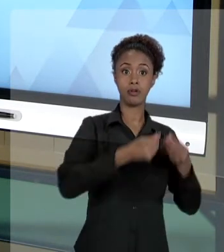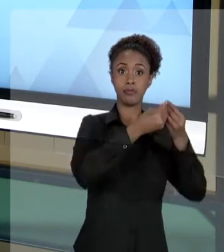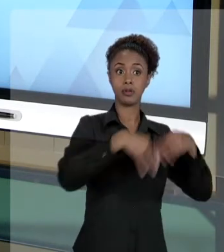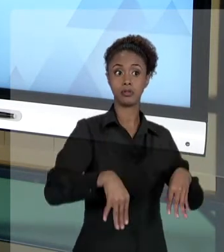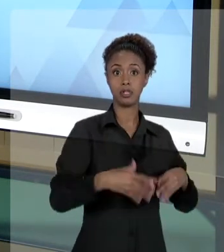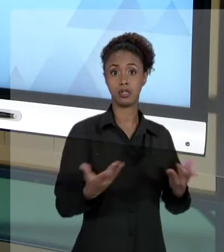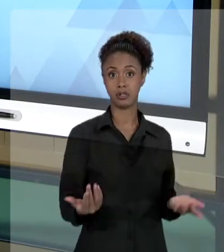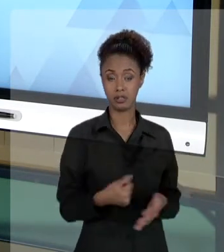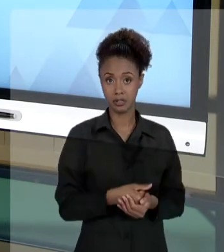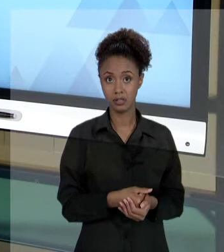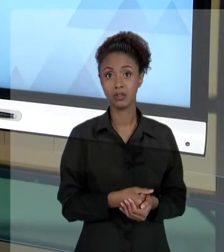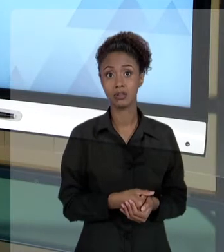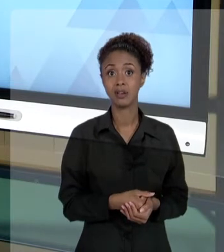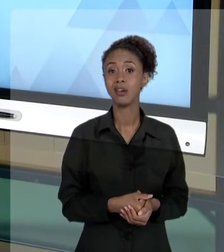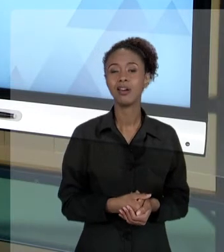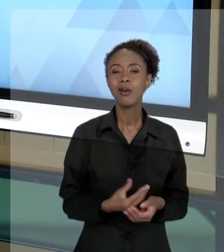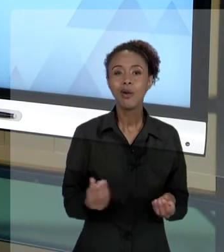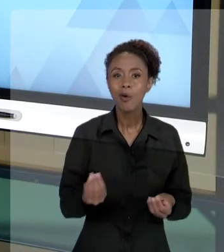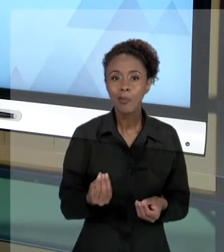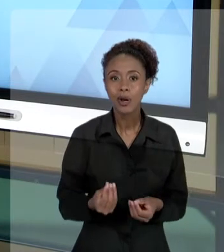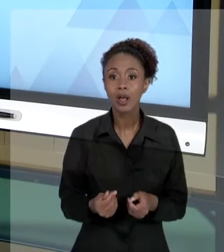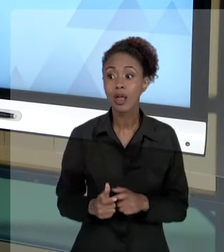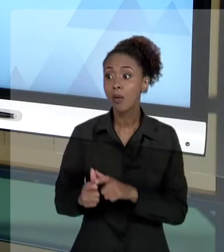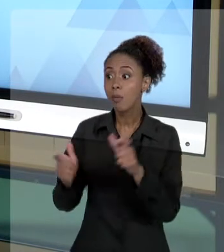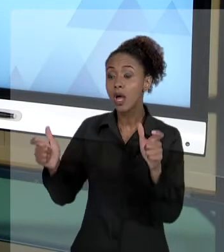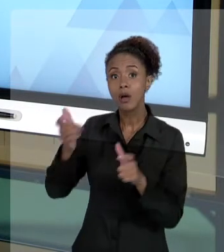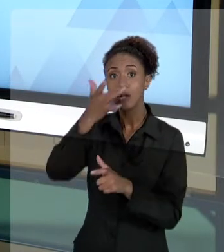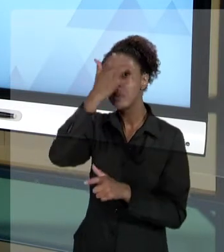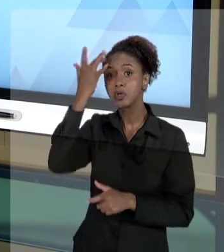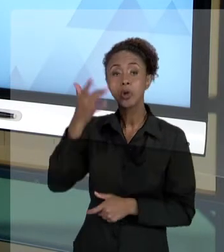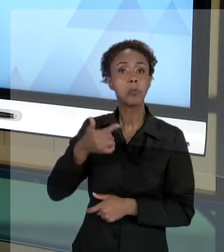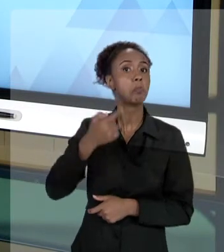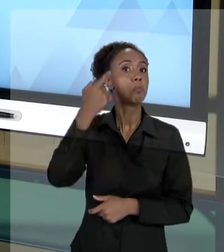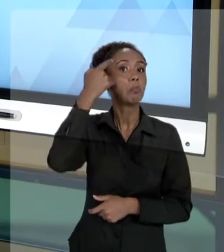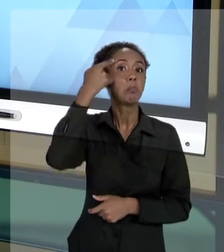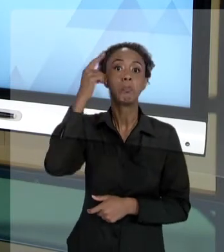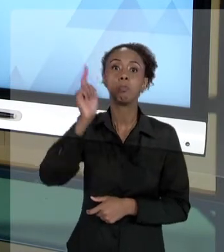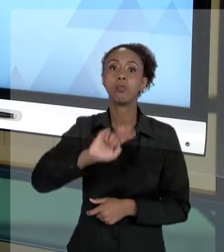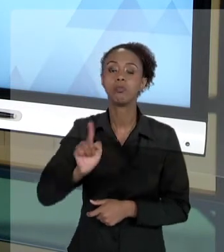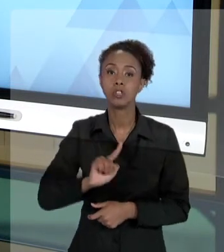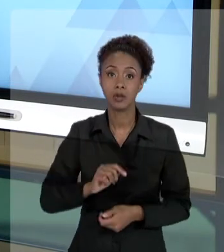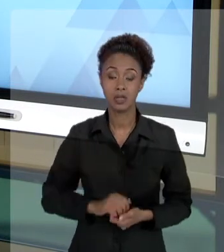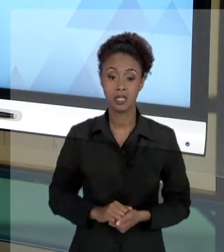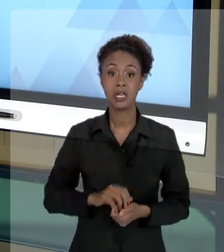QUE A GRANDE MAIORIA DAS PESSOAS NÃO TÊM CONSCIÊNCIA. QUANDO EU, AGENTE PÚBLICO, PRATICO